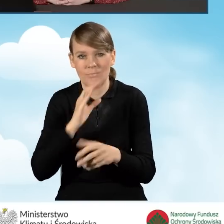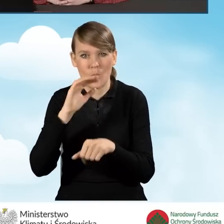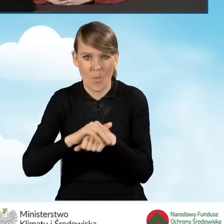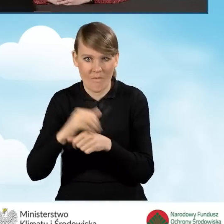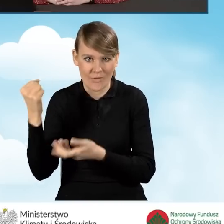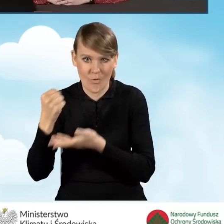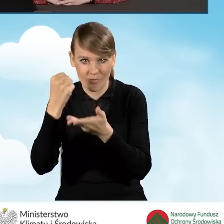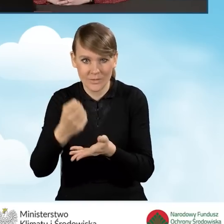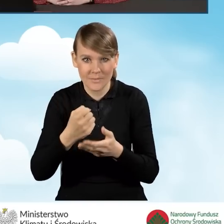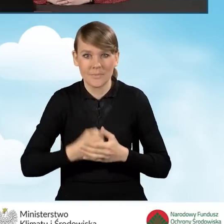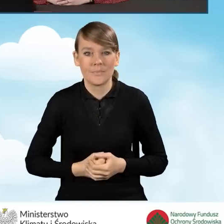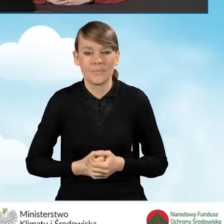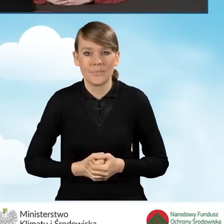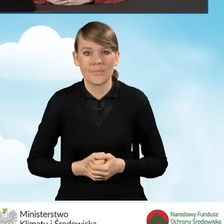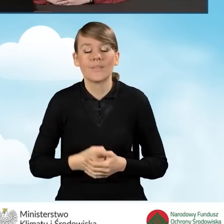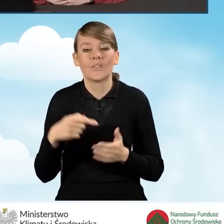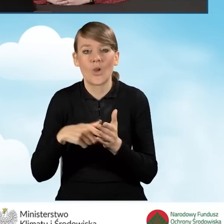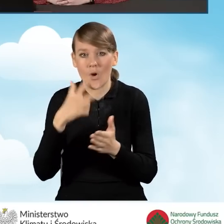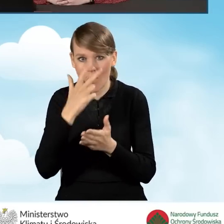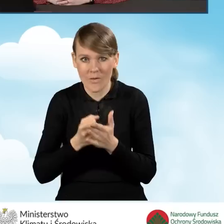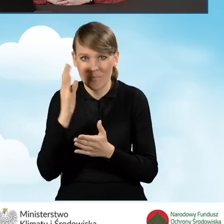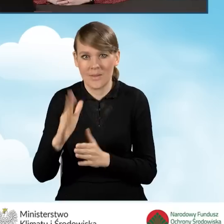Takie oświadczenie zostanie przekazane w zależności od tego,